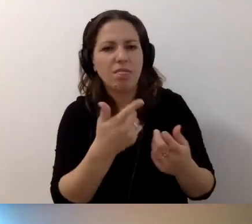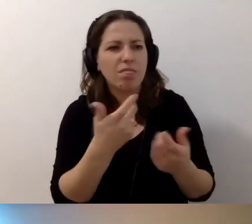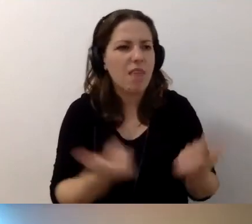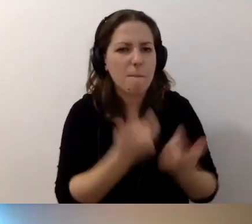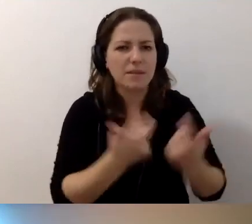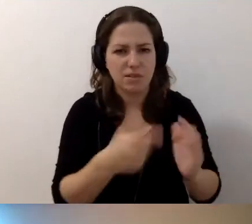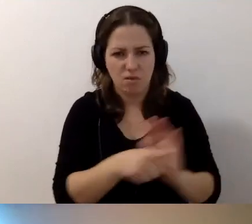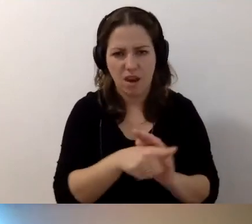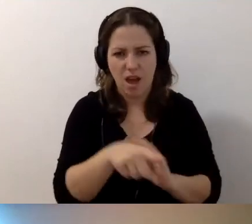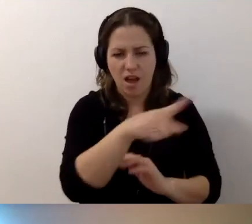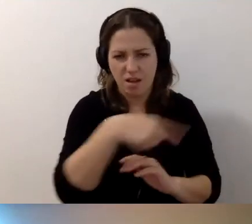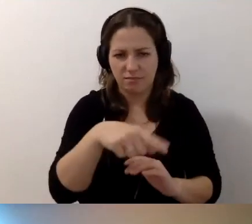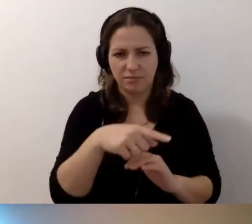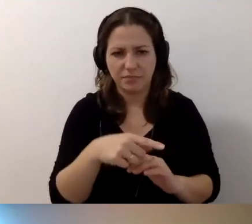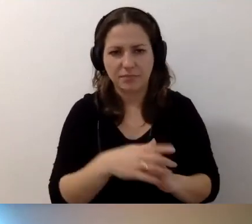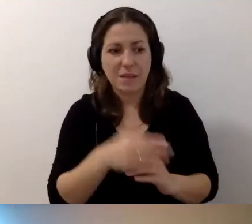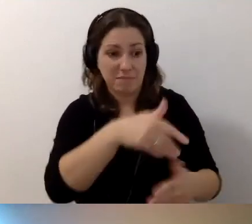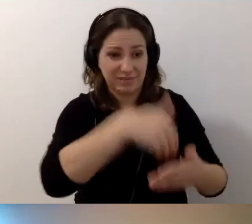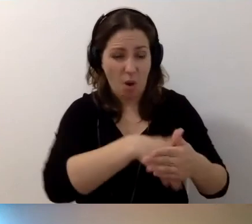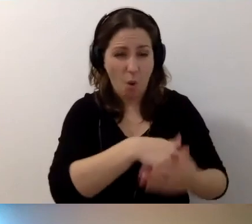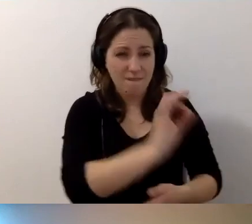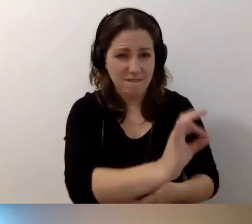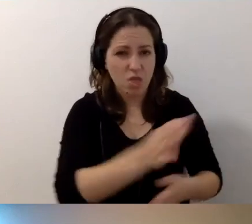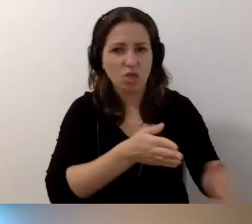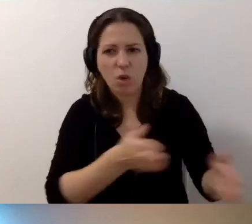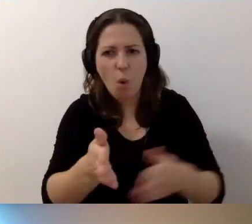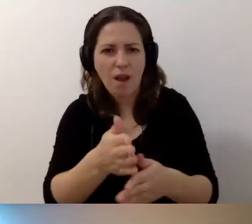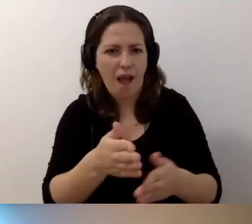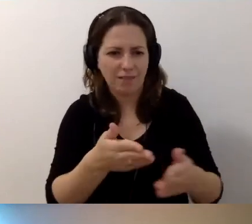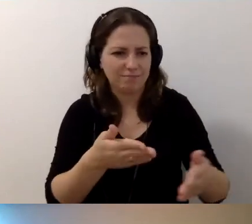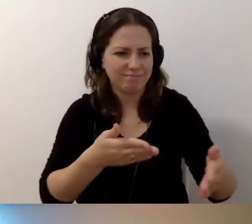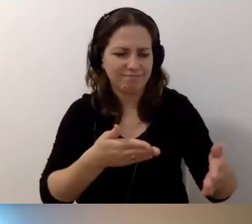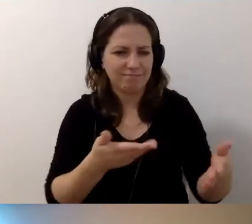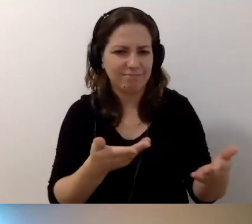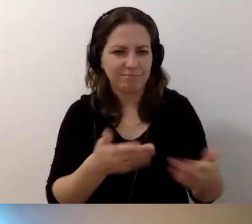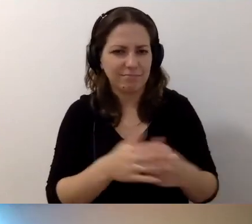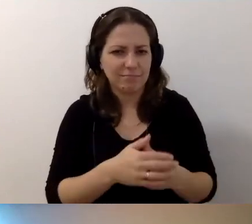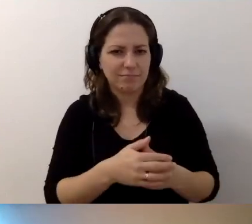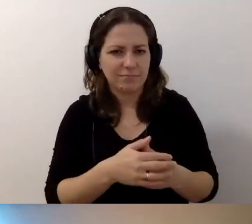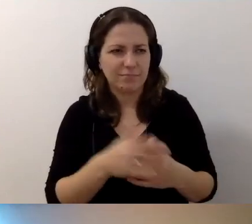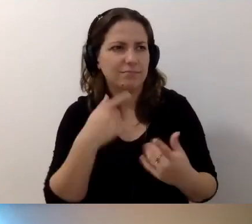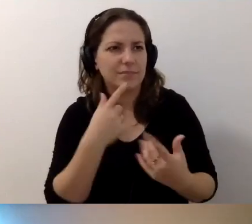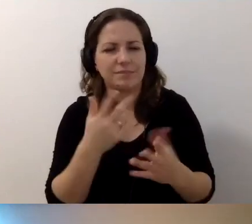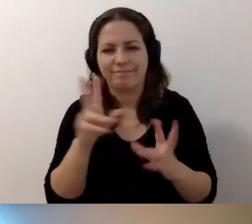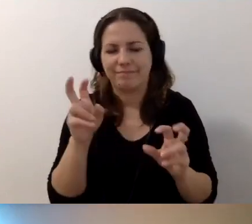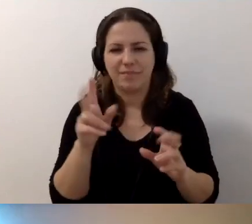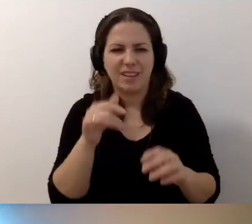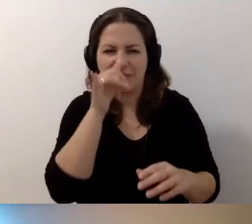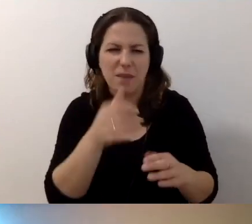Przez takie zachowanie droga jest... Jak to się mówi? Nie „nieprzejezdna”.